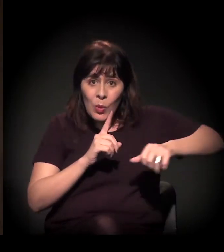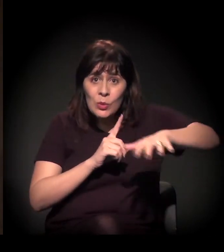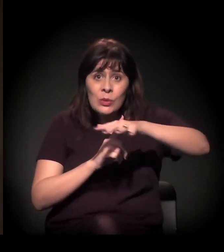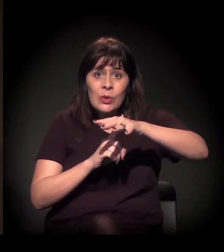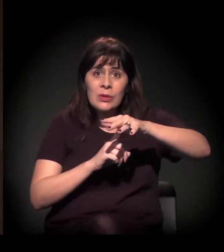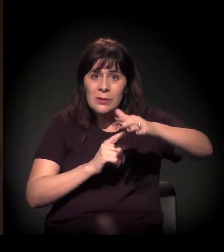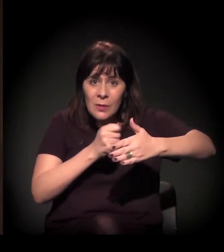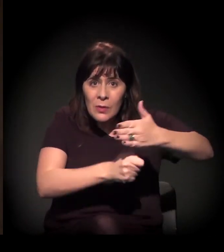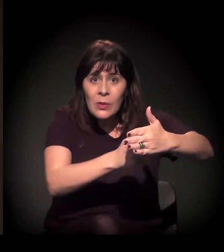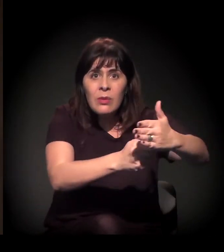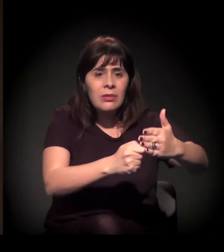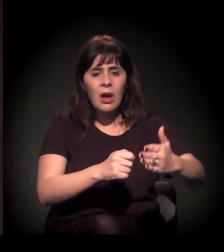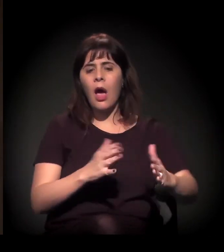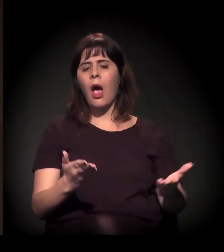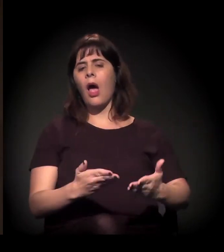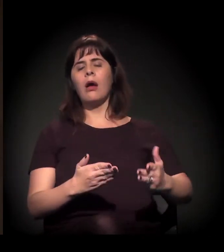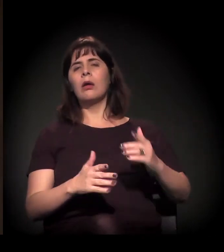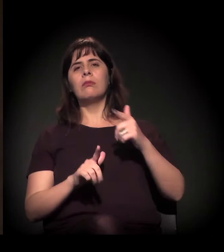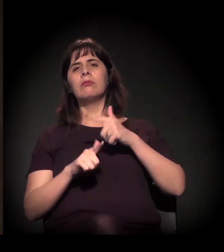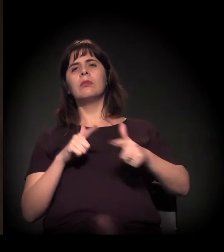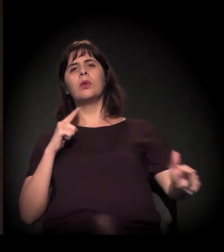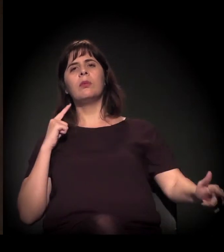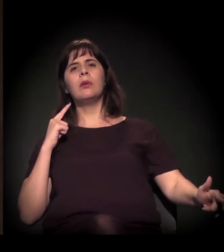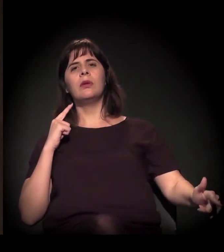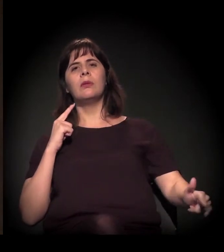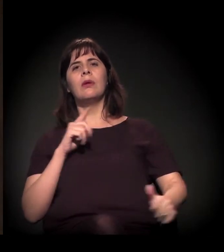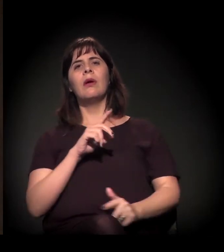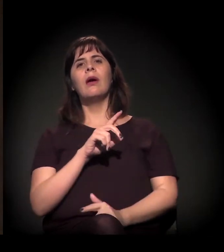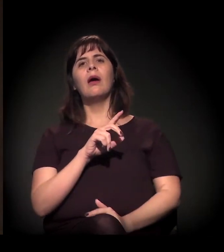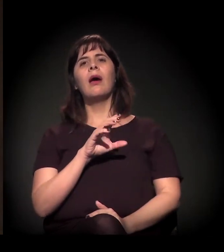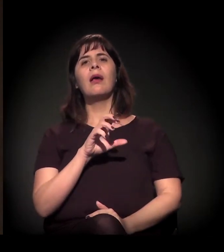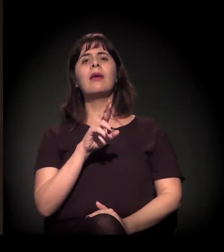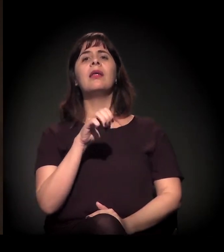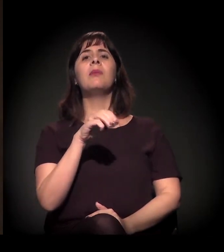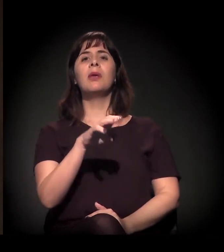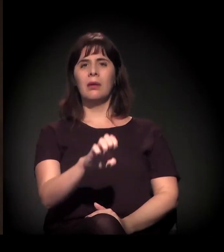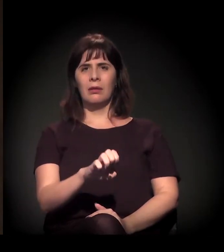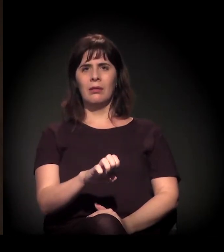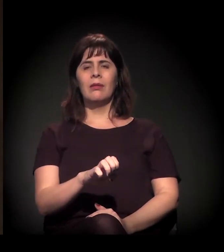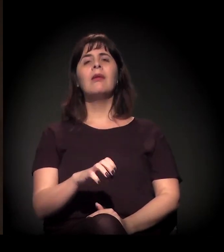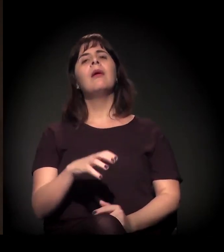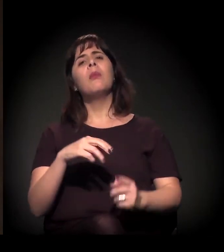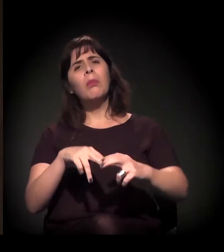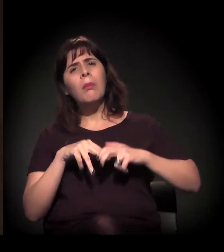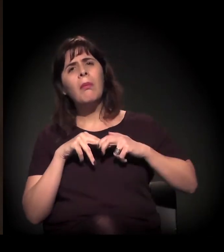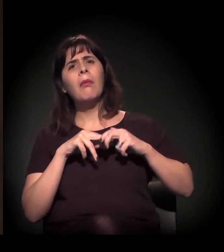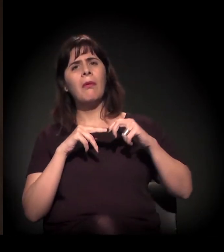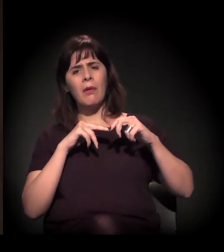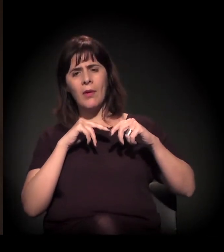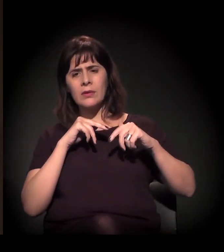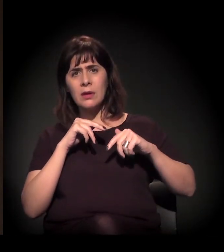e das lutas populares dos processos de resistência. Seja nos processos de luta direta dos movimentos...